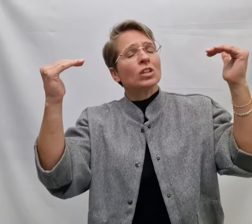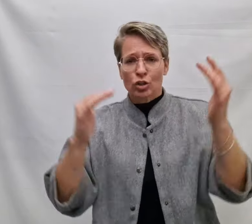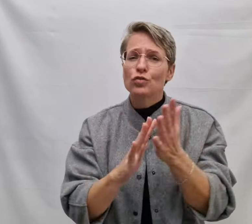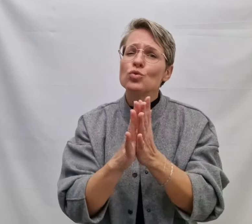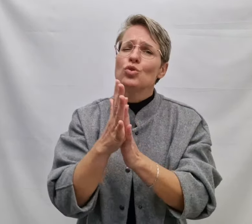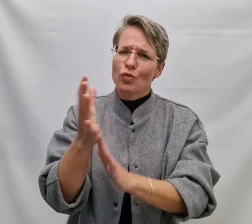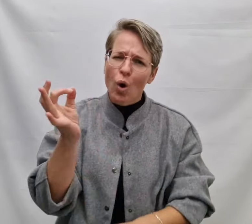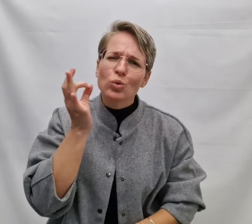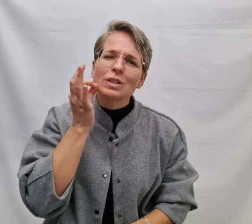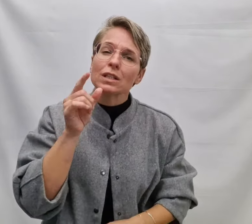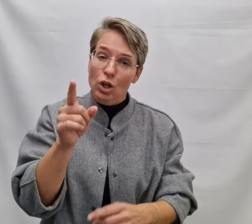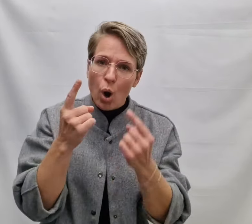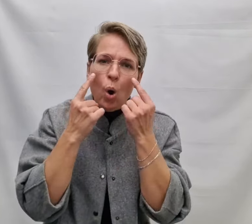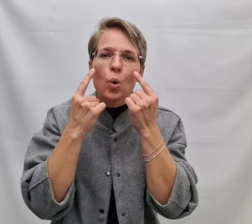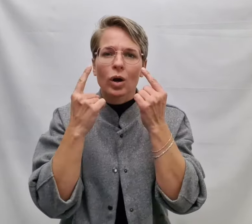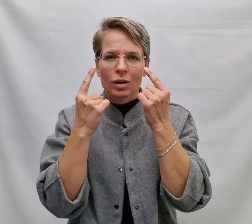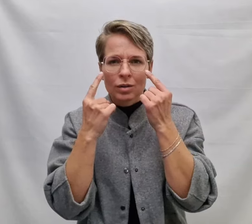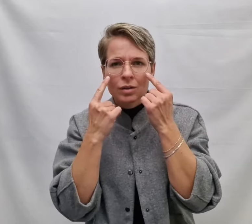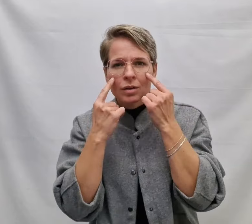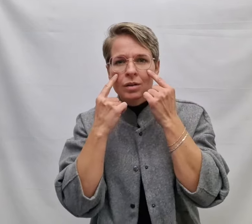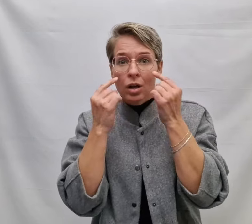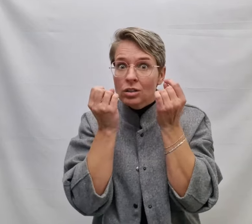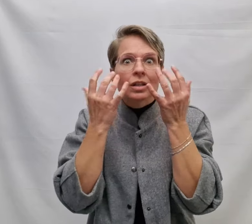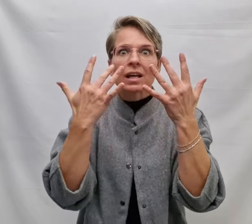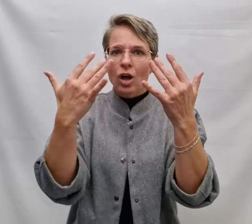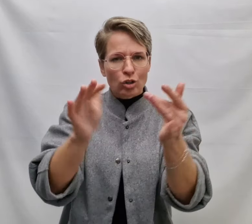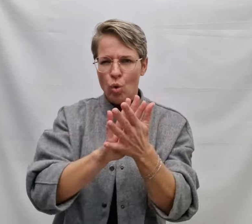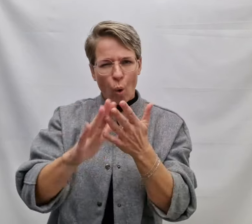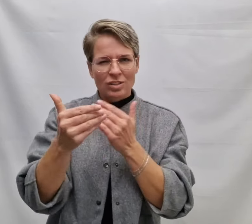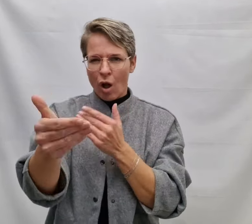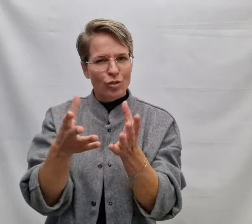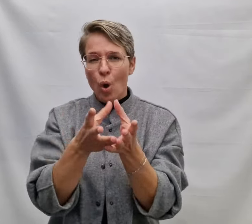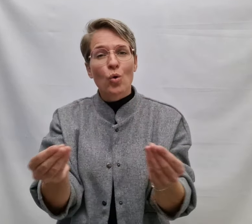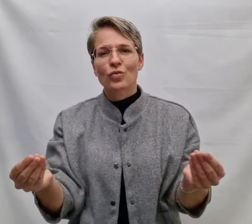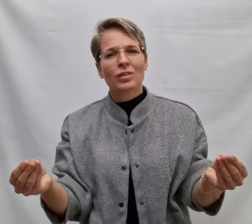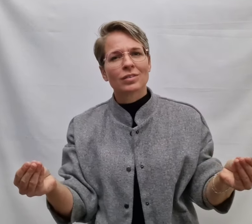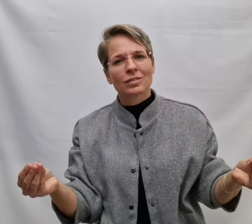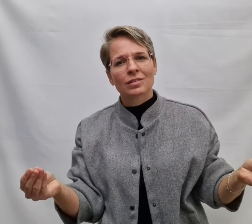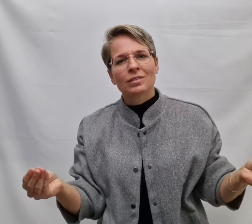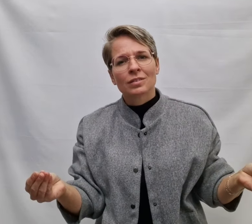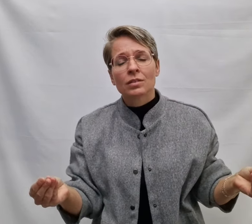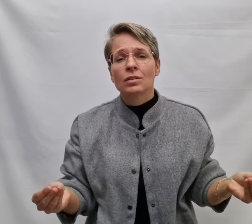Het vuur woont in je ogen Een licht dat nooit zal doven